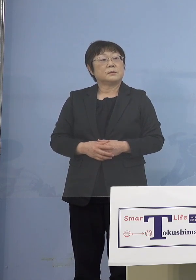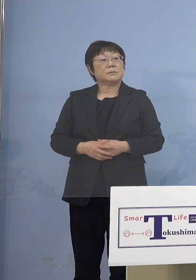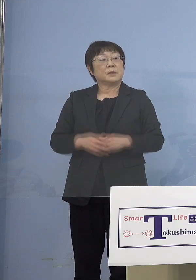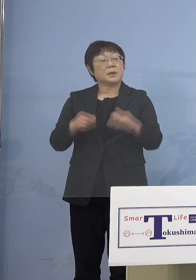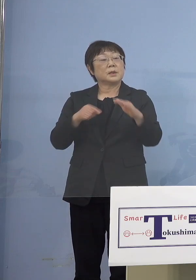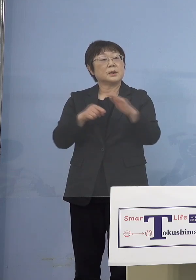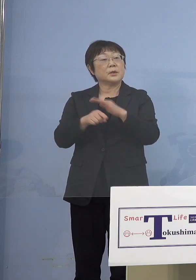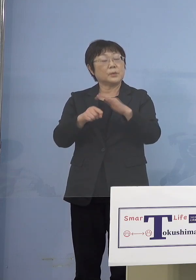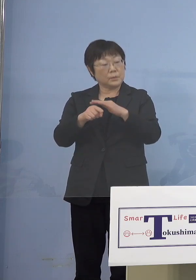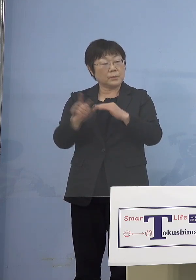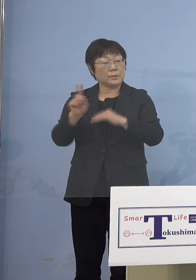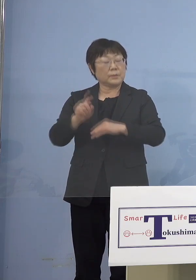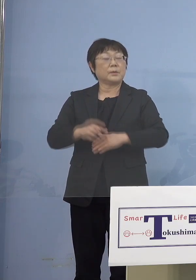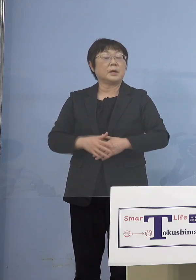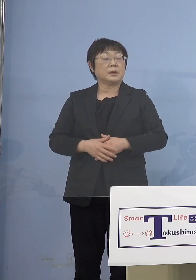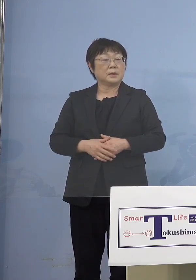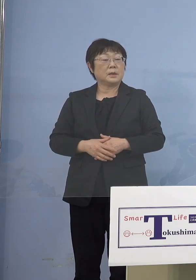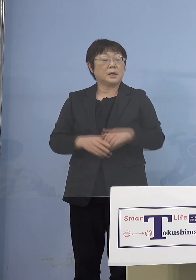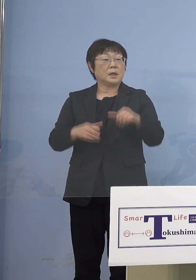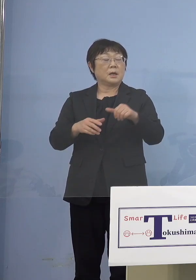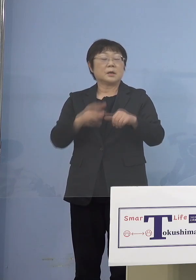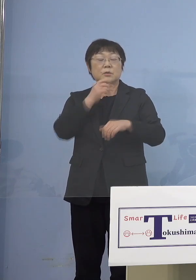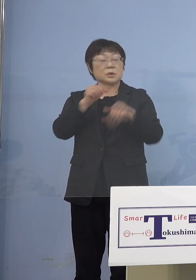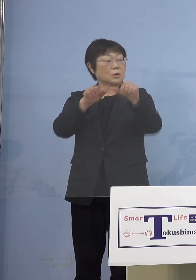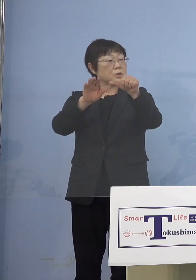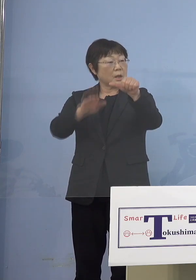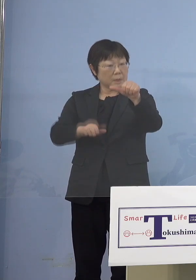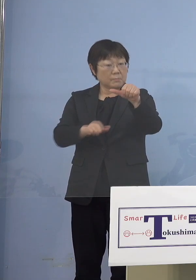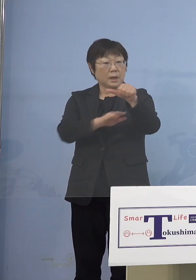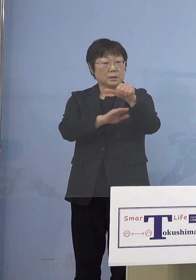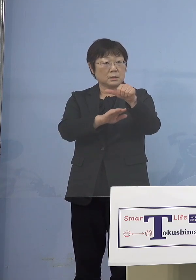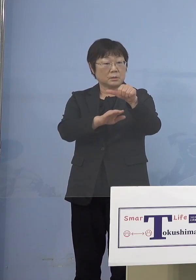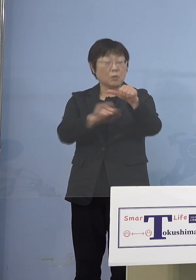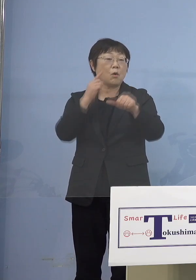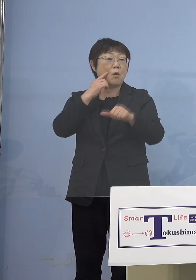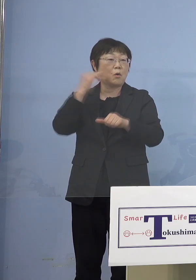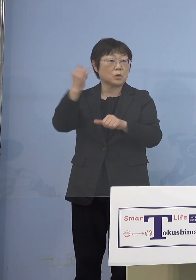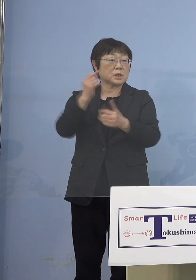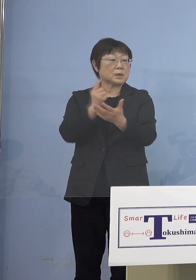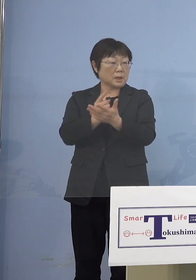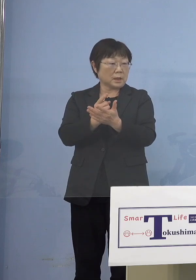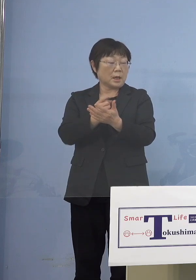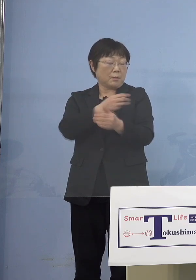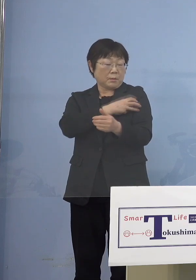つまり理由というだけで結局 5歳未満の保護者だけを打ったとしても